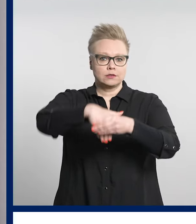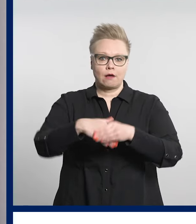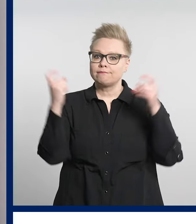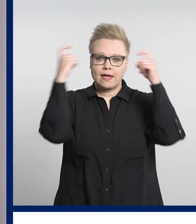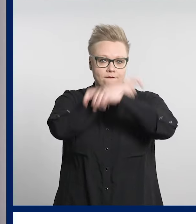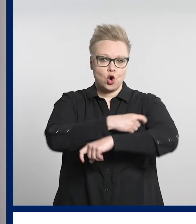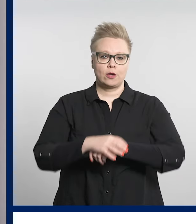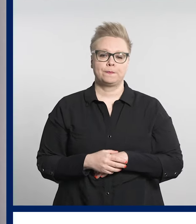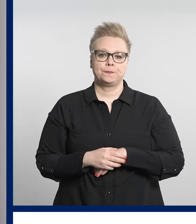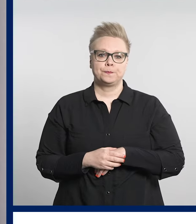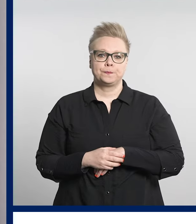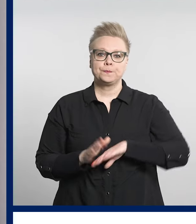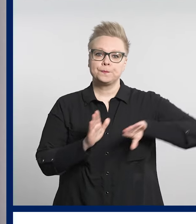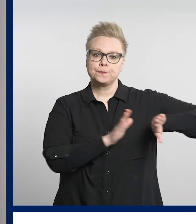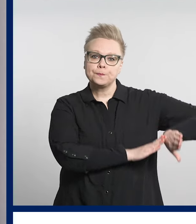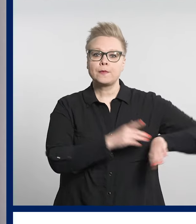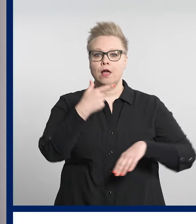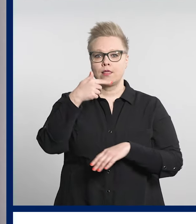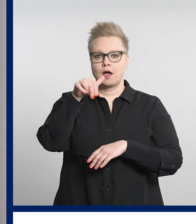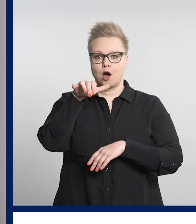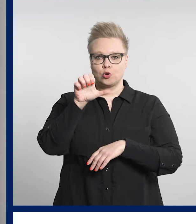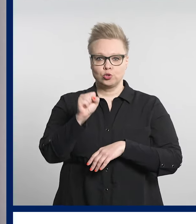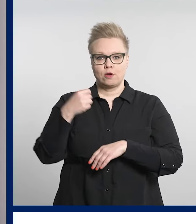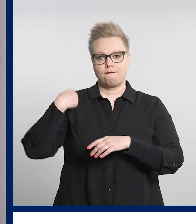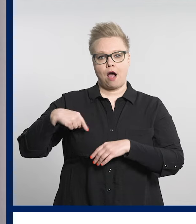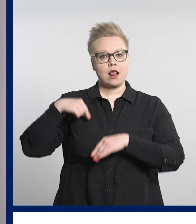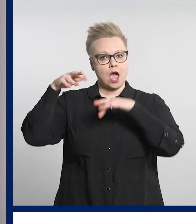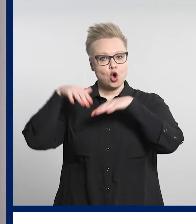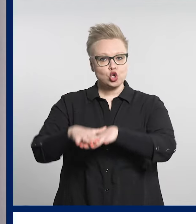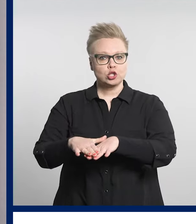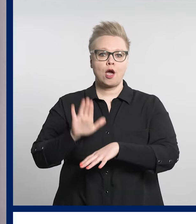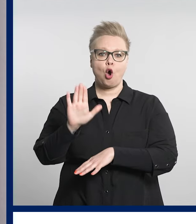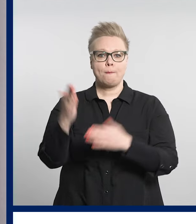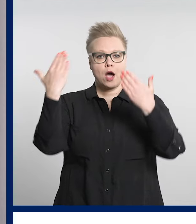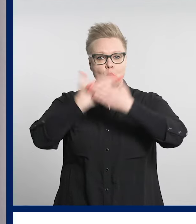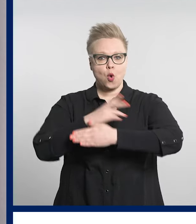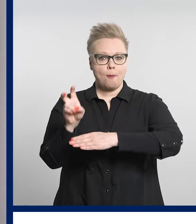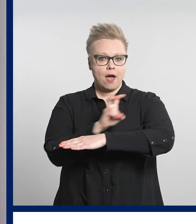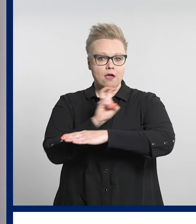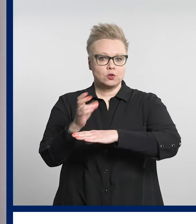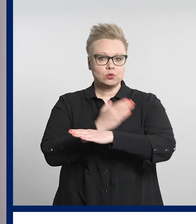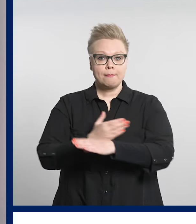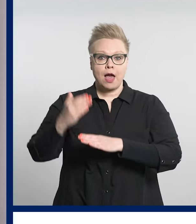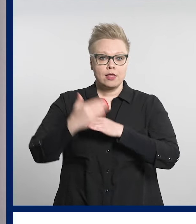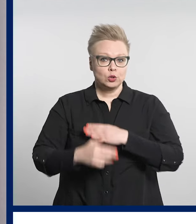Tays-Valkeakosken yöpäivystys päättyy ensimmäinen kesäkuuta.